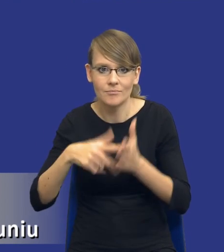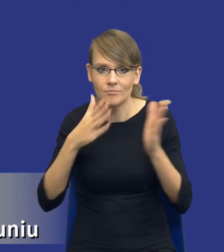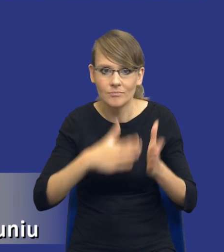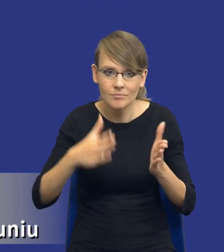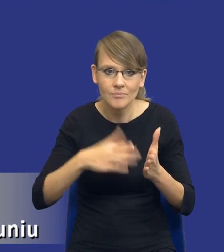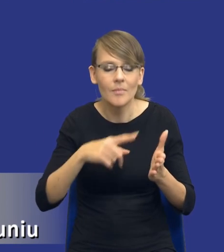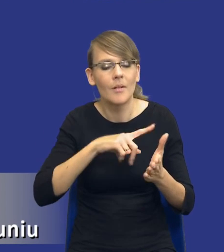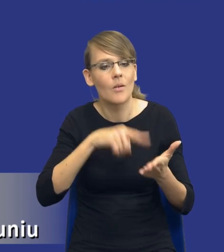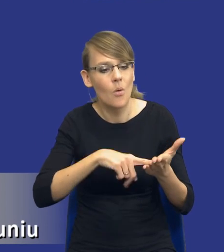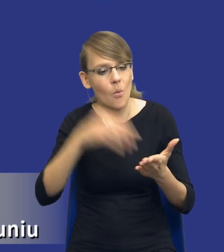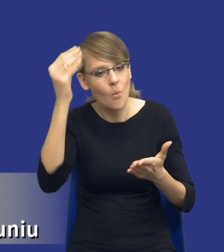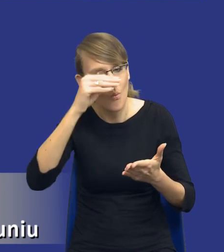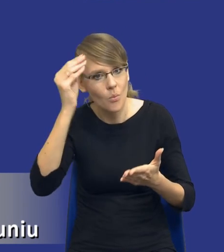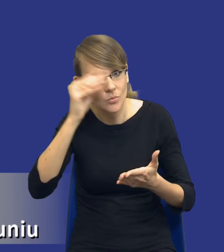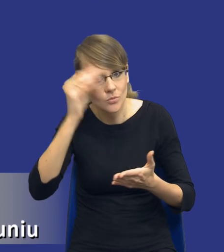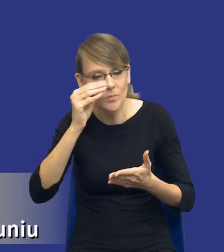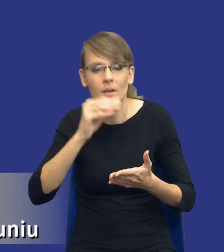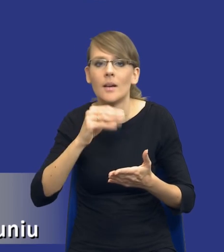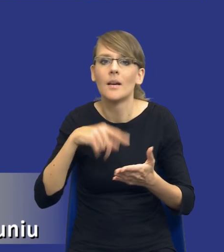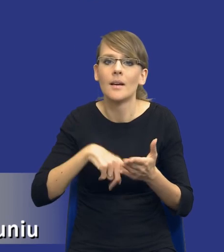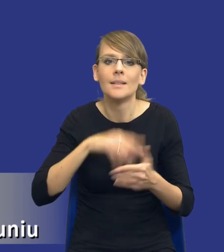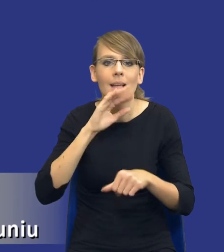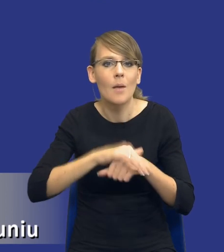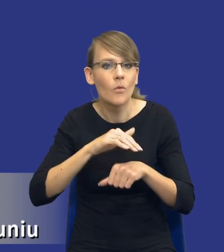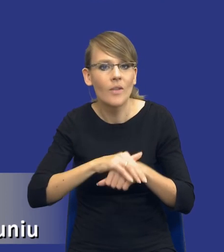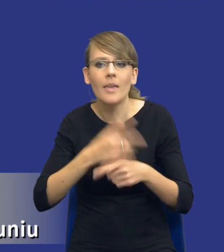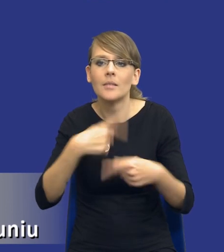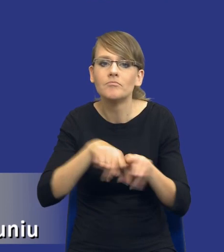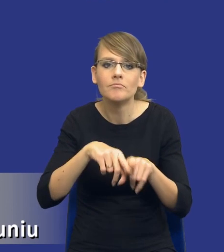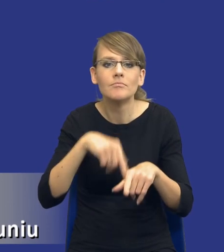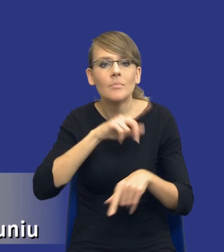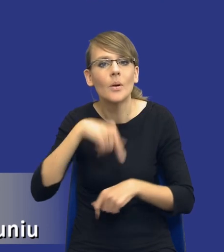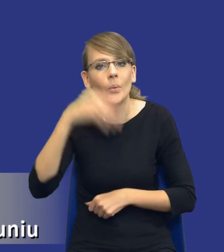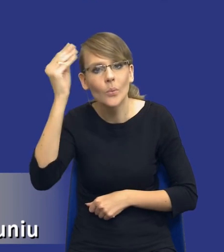płynące z udzielenia zamówienia publicznego, z jego realizacji, one powinny być wykorzystywane przy